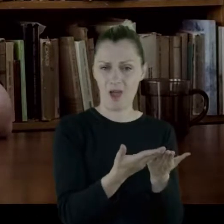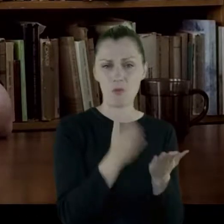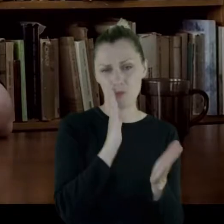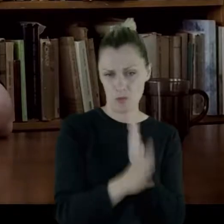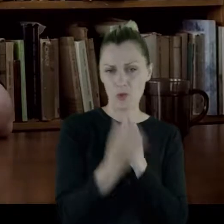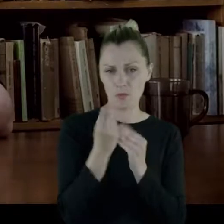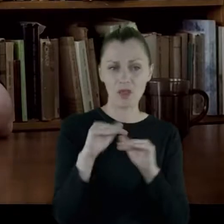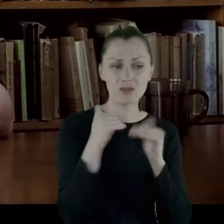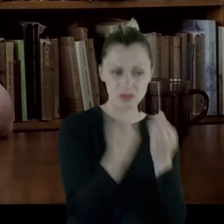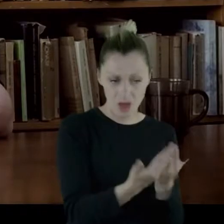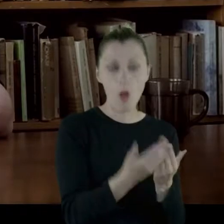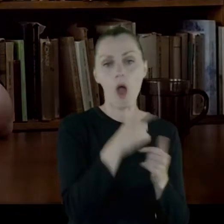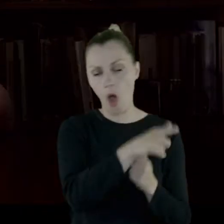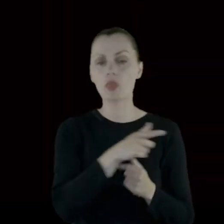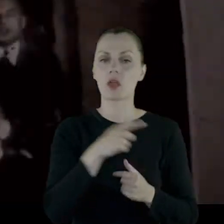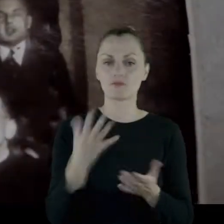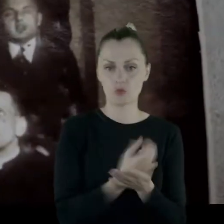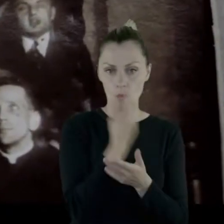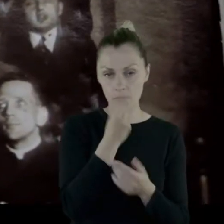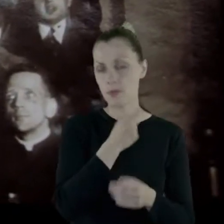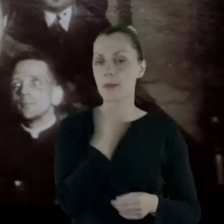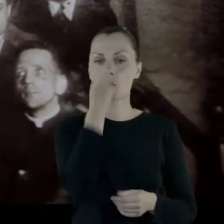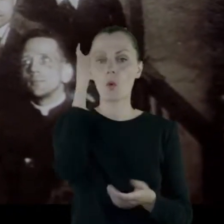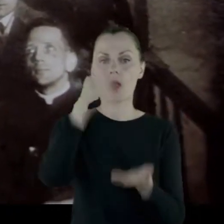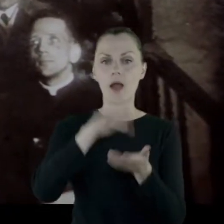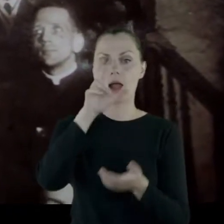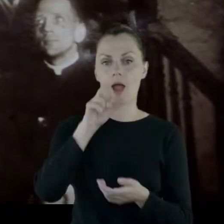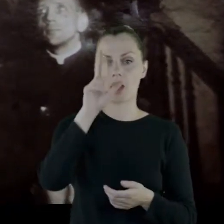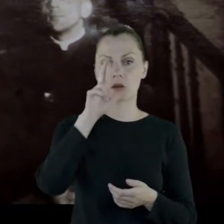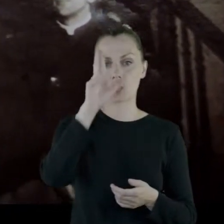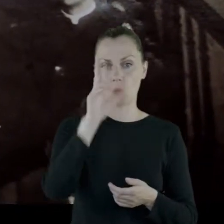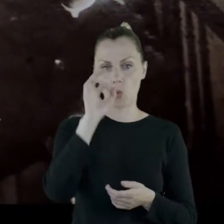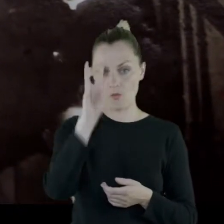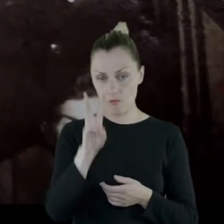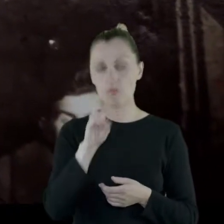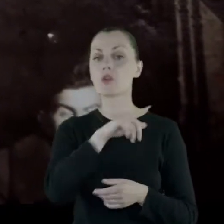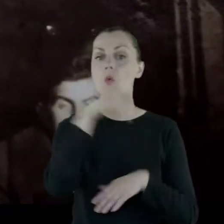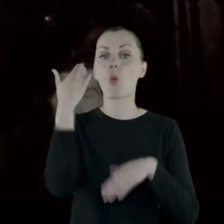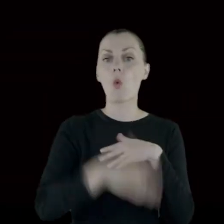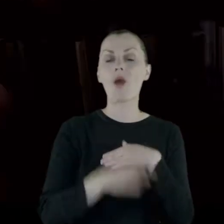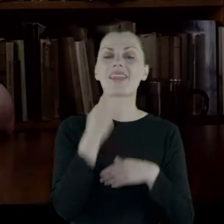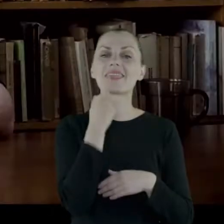I pojechała do Charkowa i ukończyła dentystykę